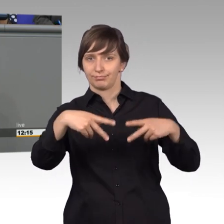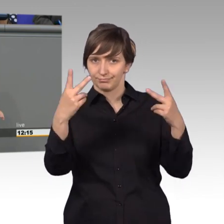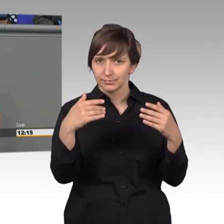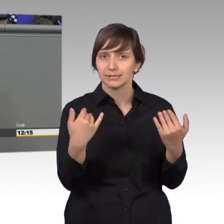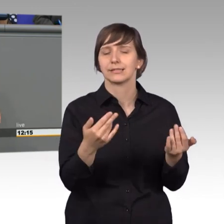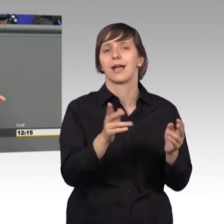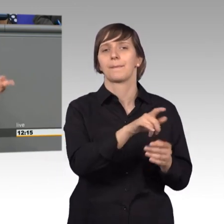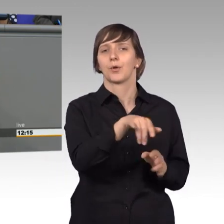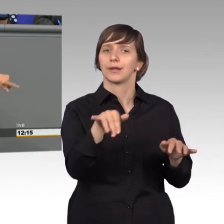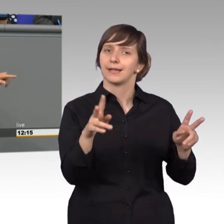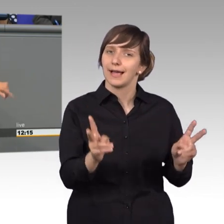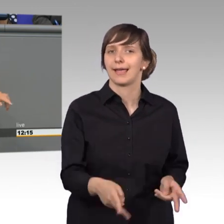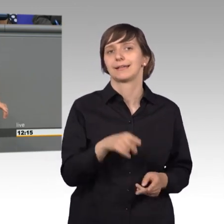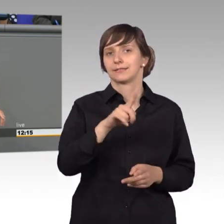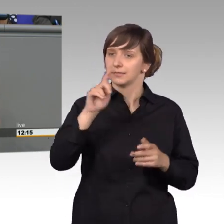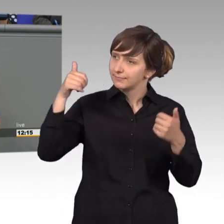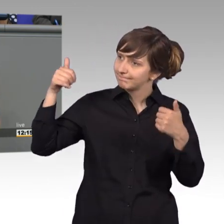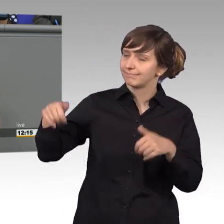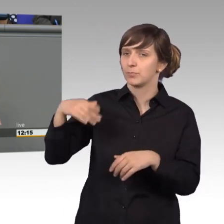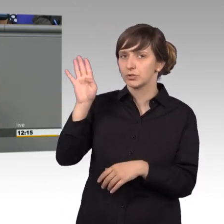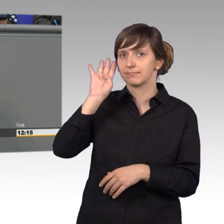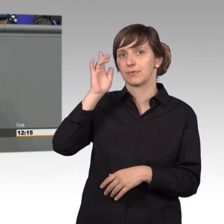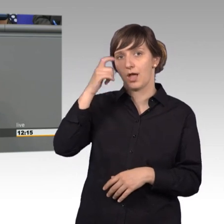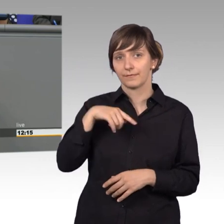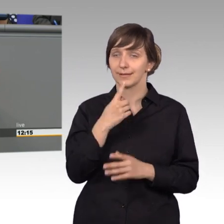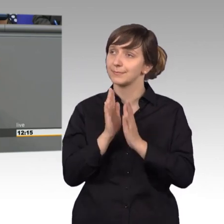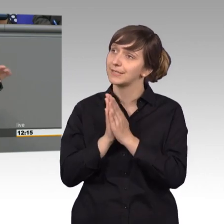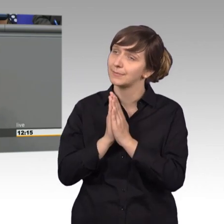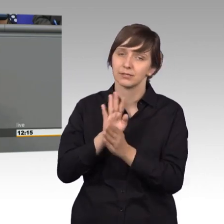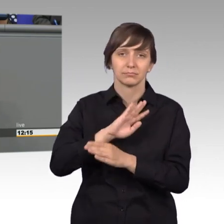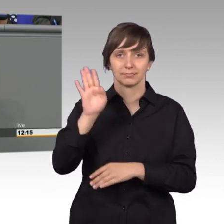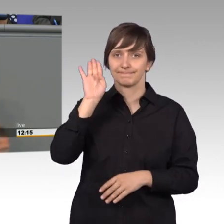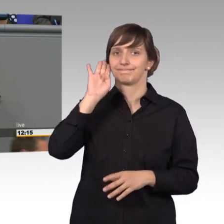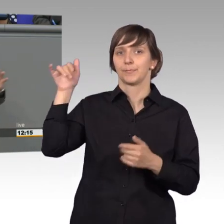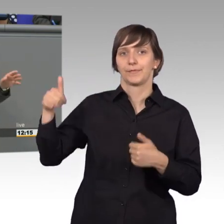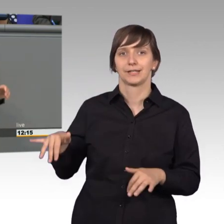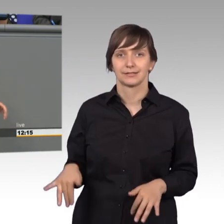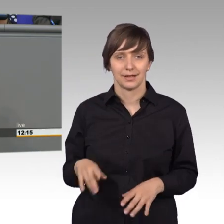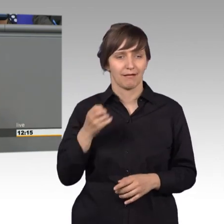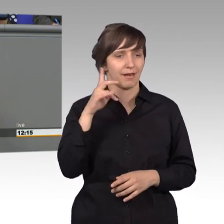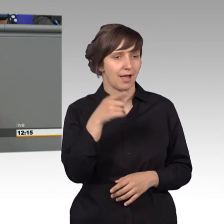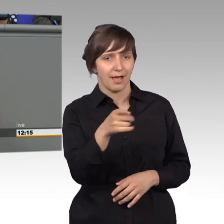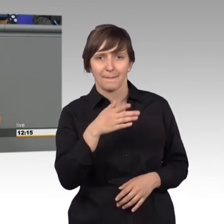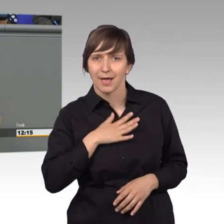werden mussten, meine Damen und Herren, sie mussten nicht einmal bitten, sie mussten gehört werden. das gefällt Ihnen nicht, sie wollen das immer in eine andere Richtung haben.